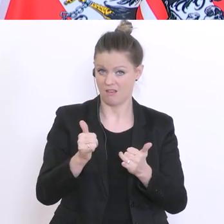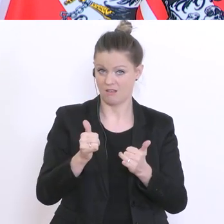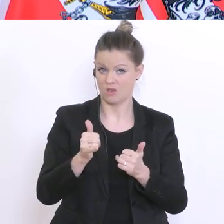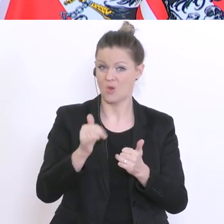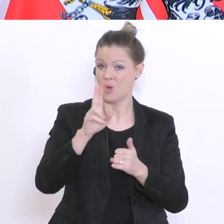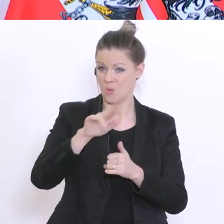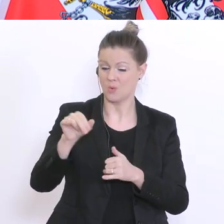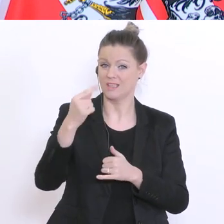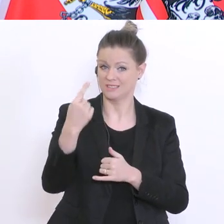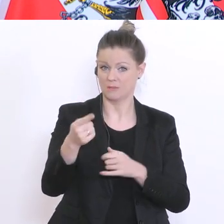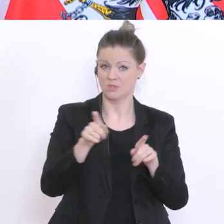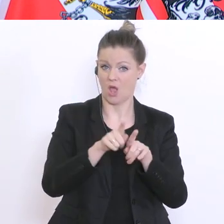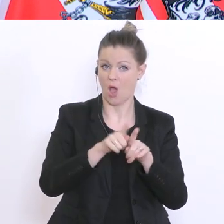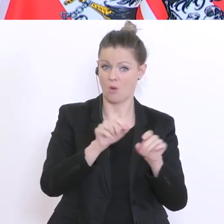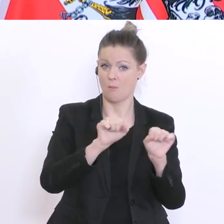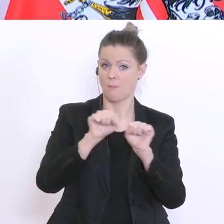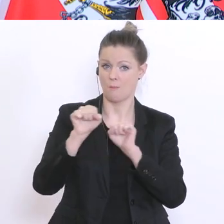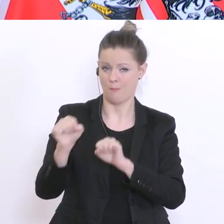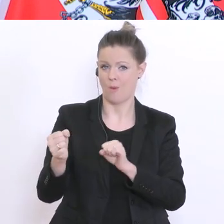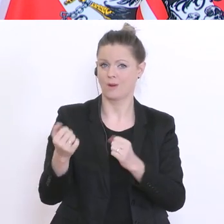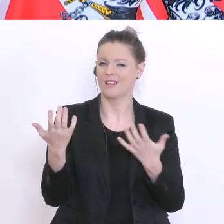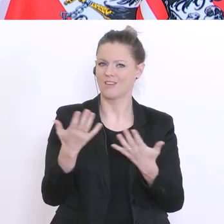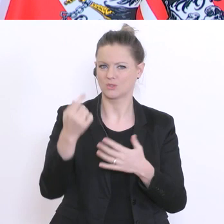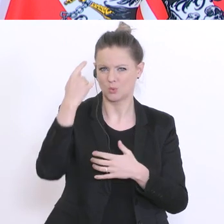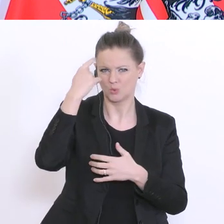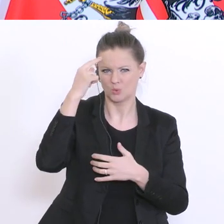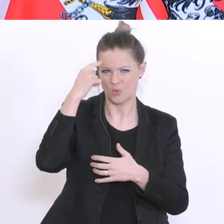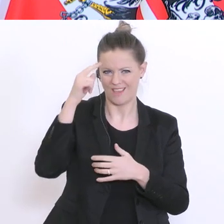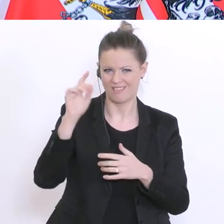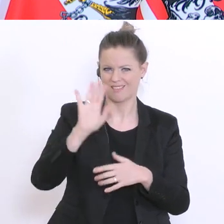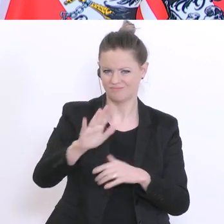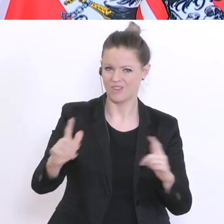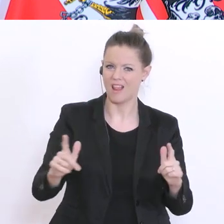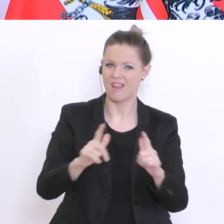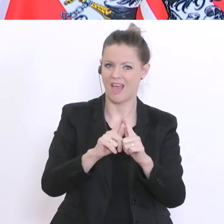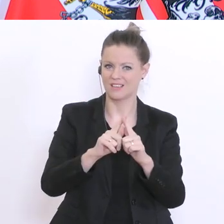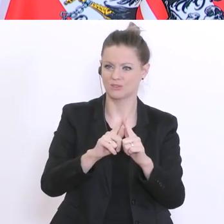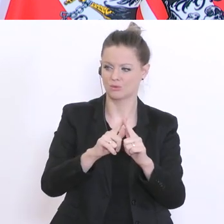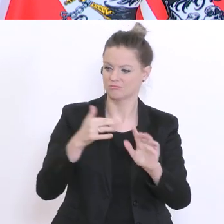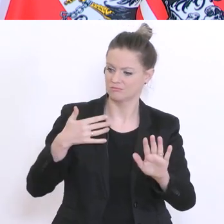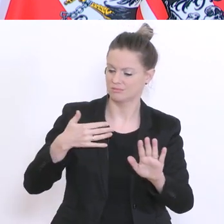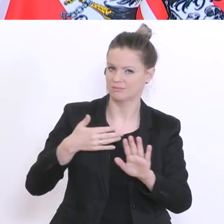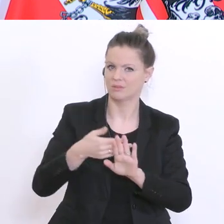versetzt werden. Die studentischen Leistungen, die im Laufe dieses Semesters erbracht worden